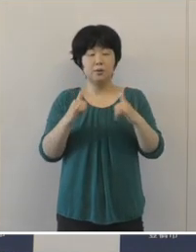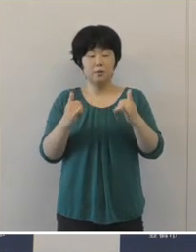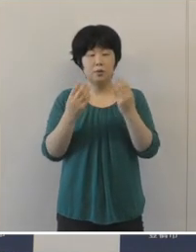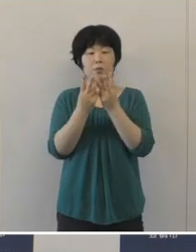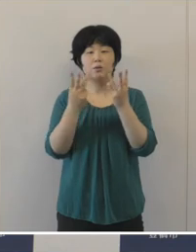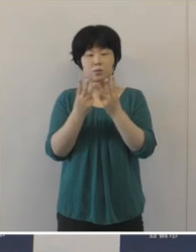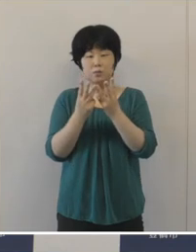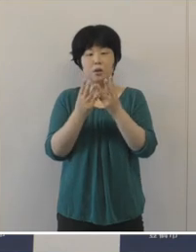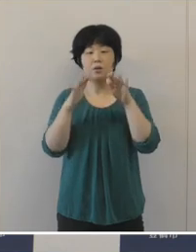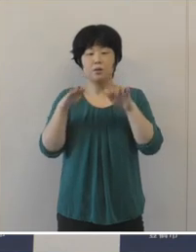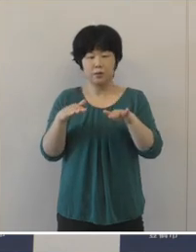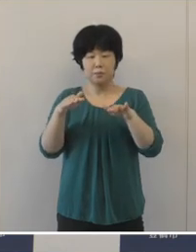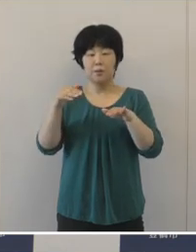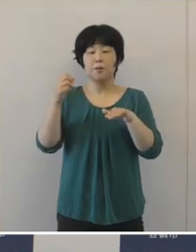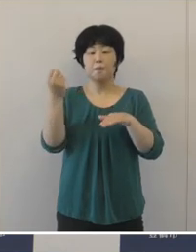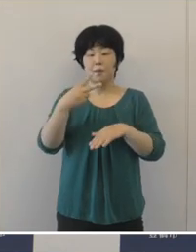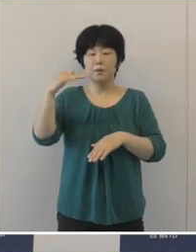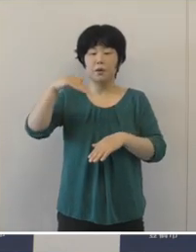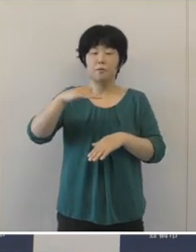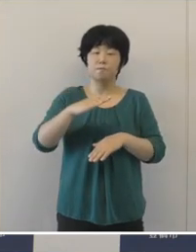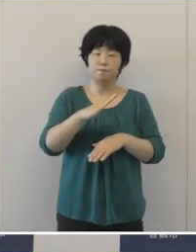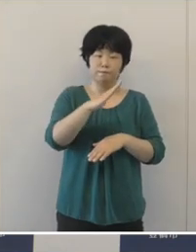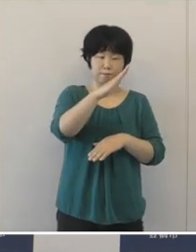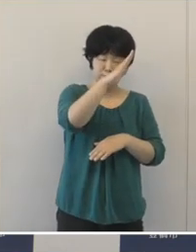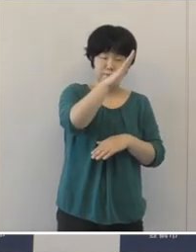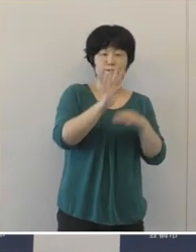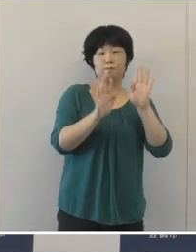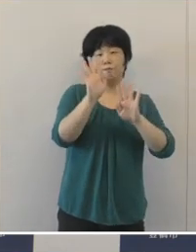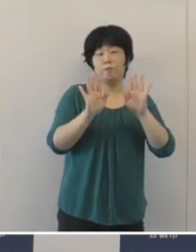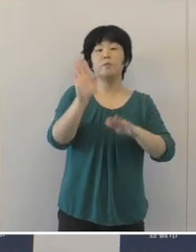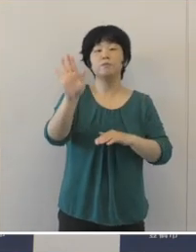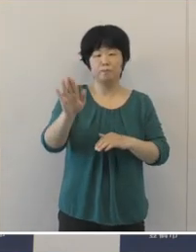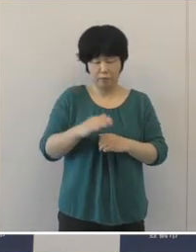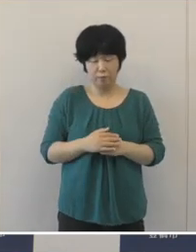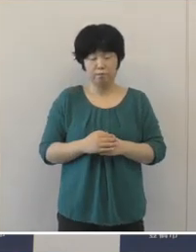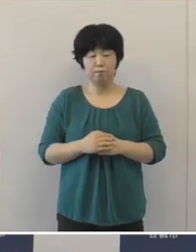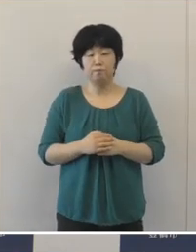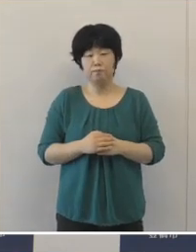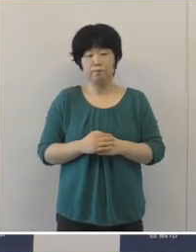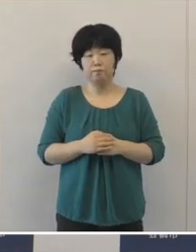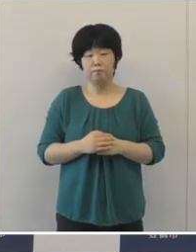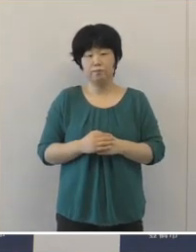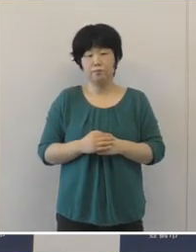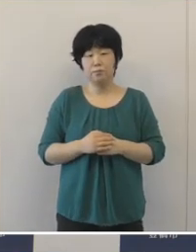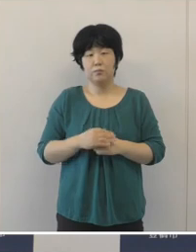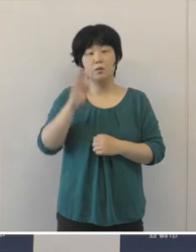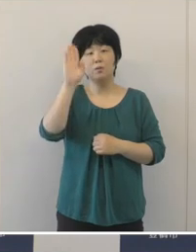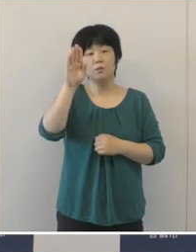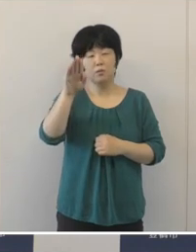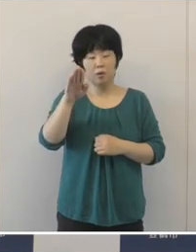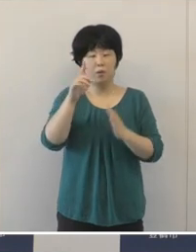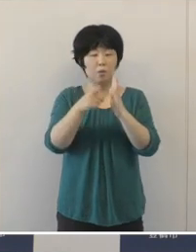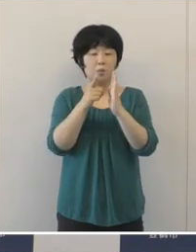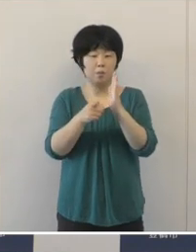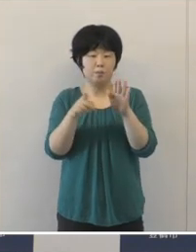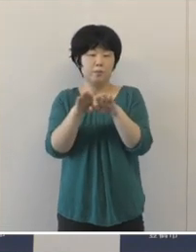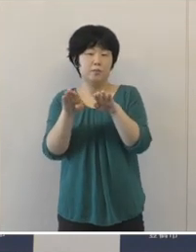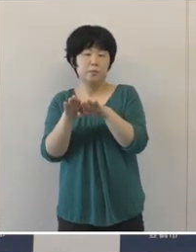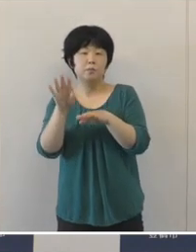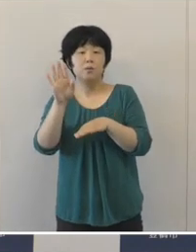再び増加傾向となってきて いるというふうに思います。 これからお盆などございますし